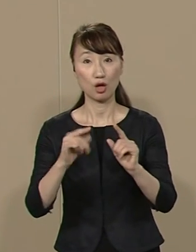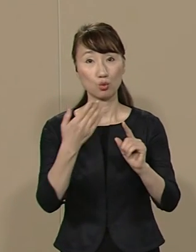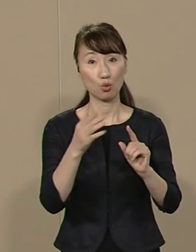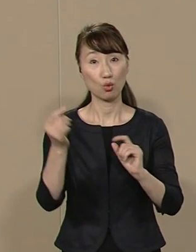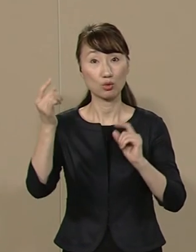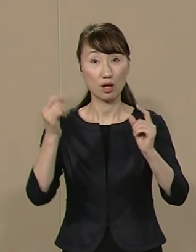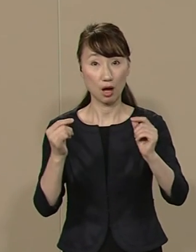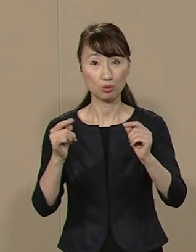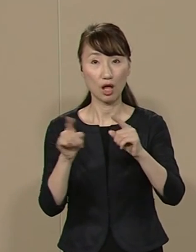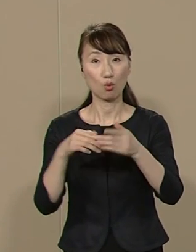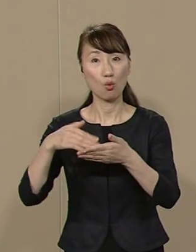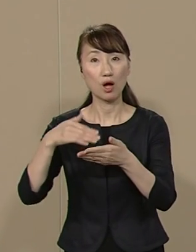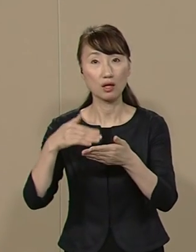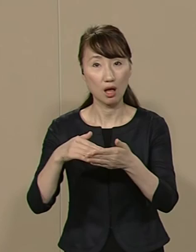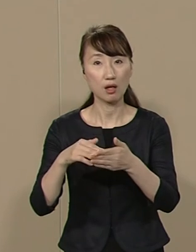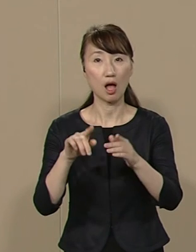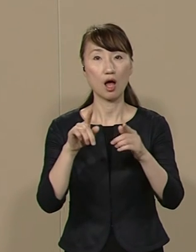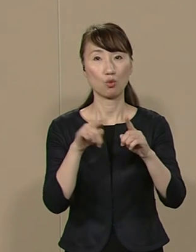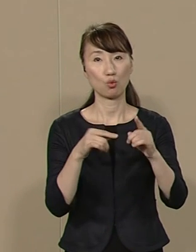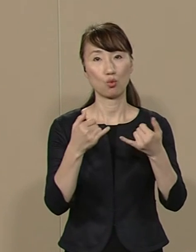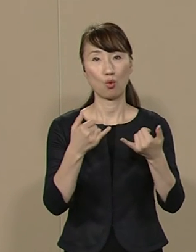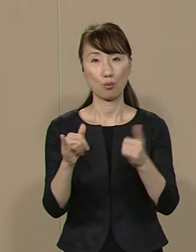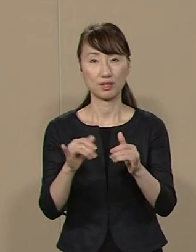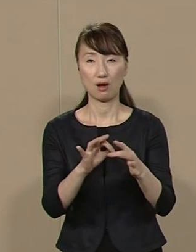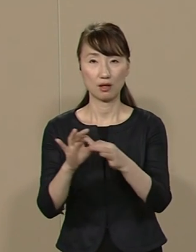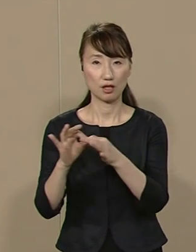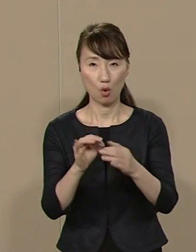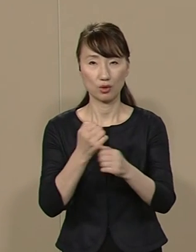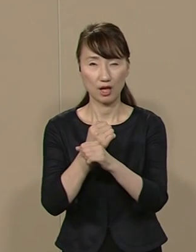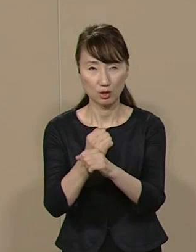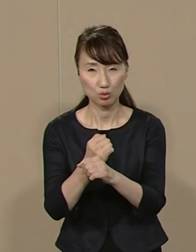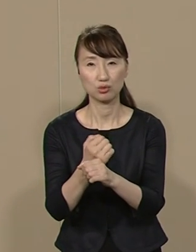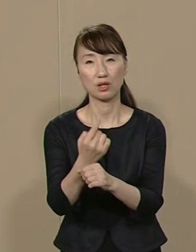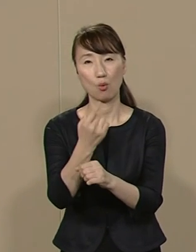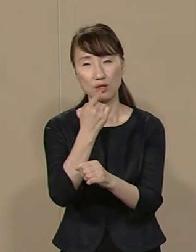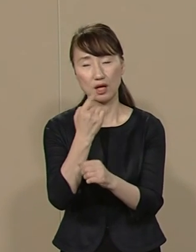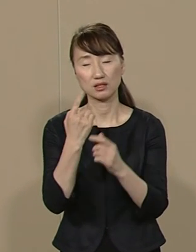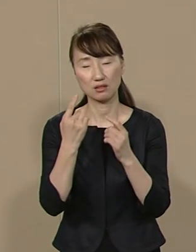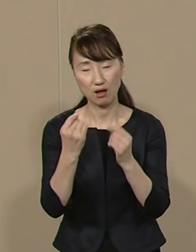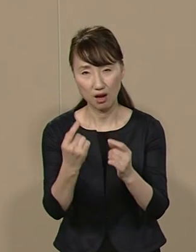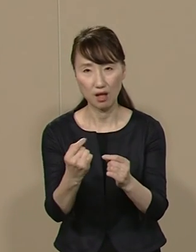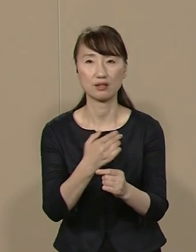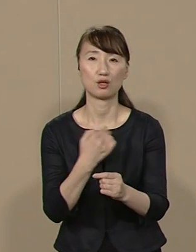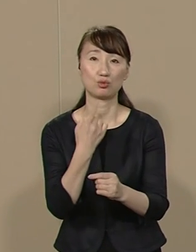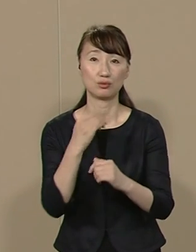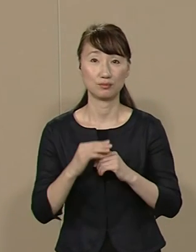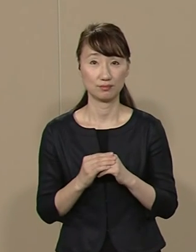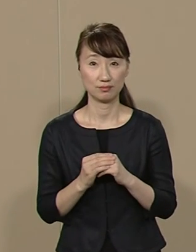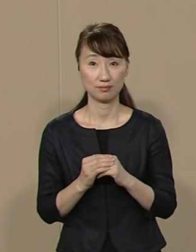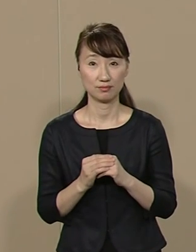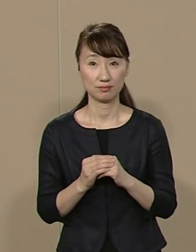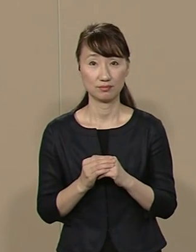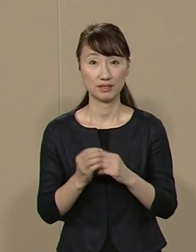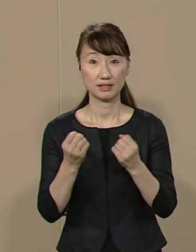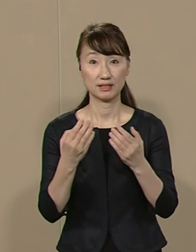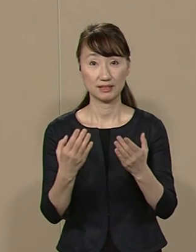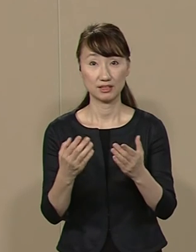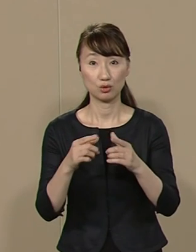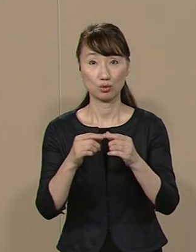公会計や公民連携を研究した私 だからこそできることなんです 新国立劇場の問題も